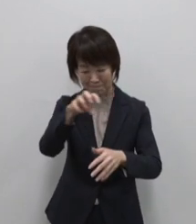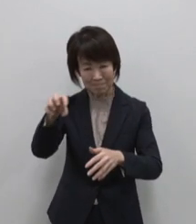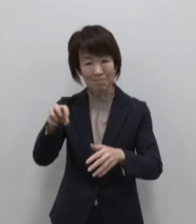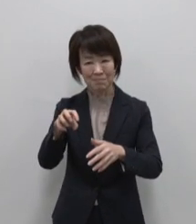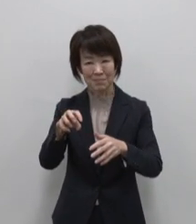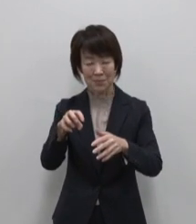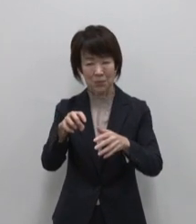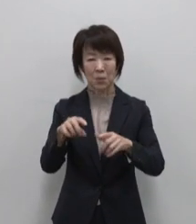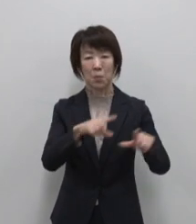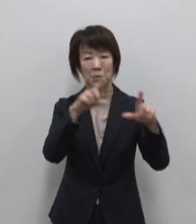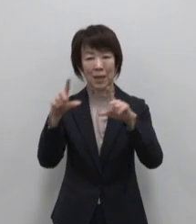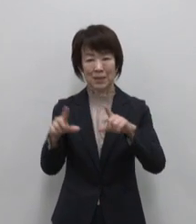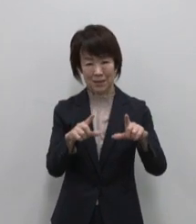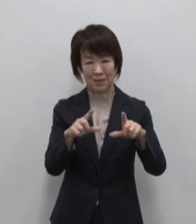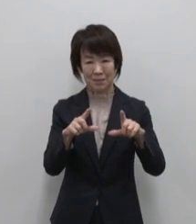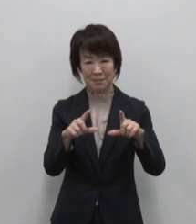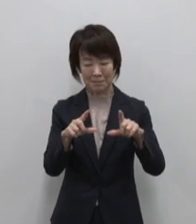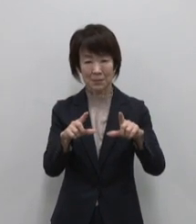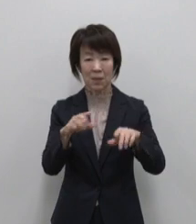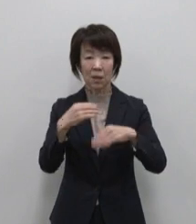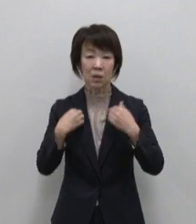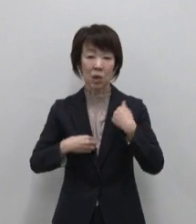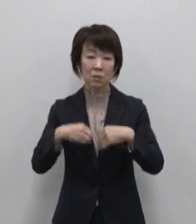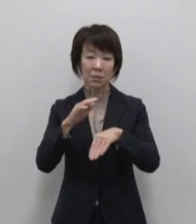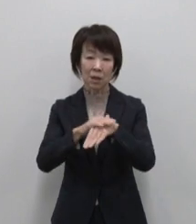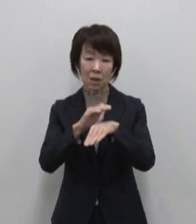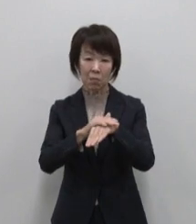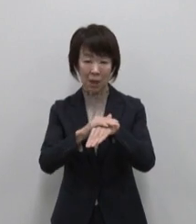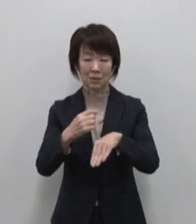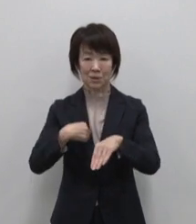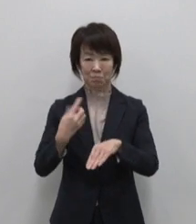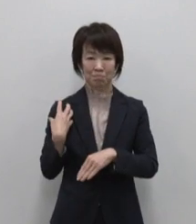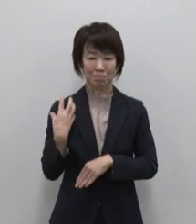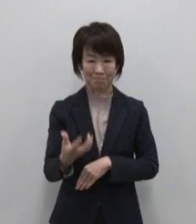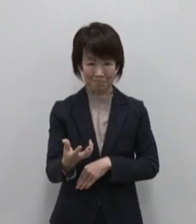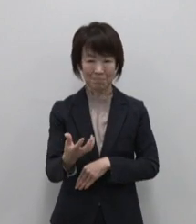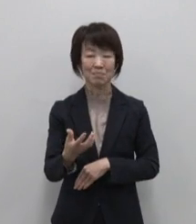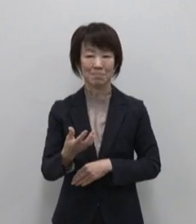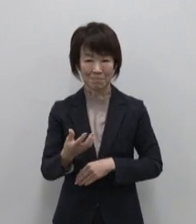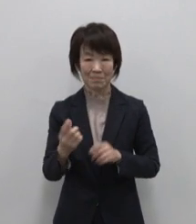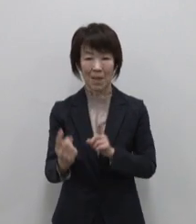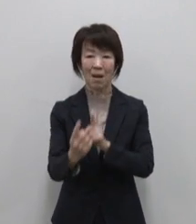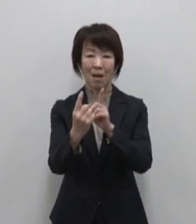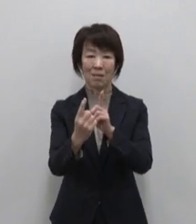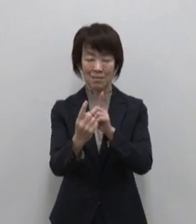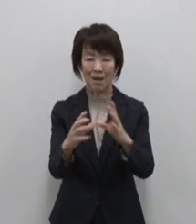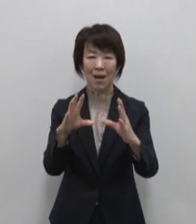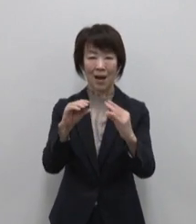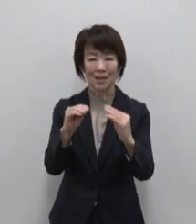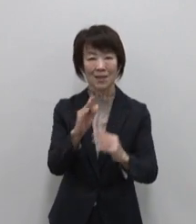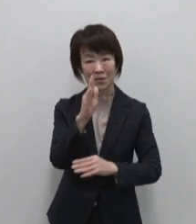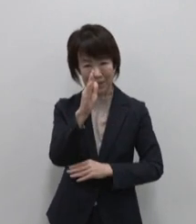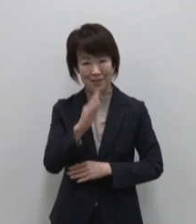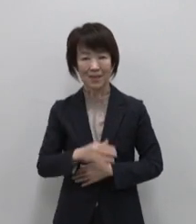島の楽しみ方はあなたが決める 出会って そして話しかけてください